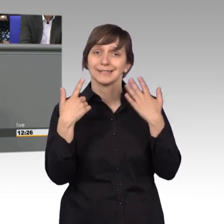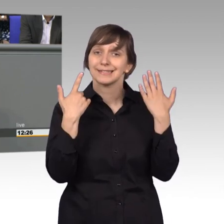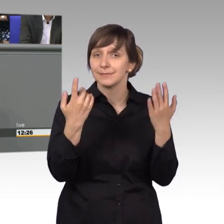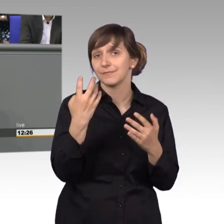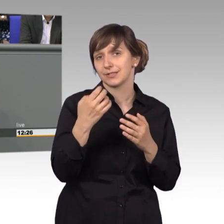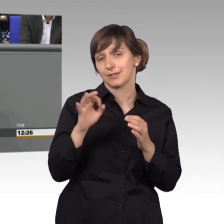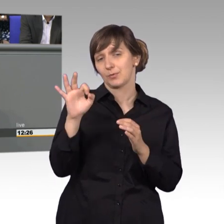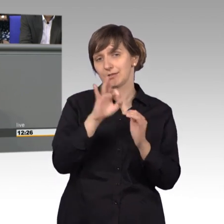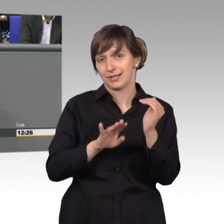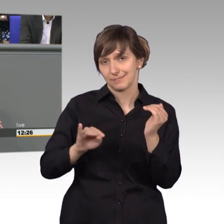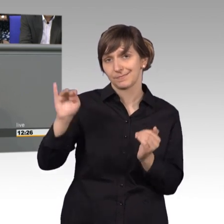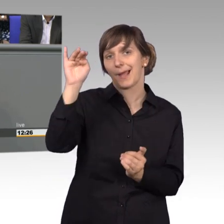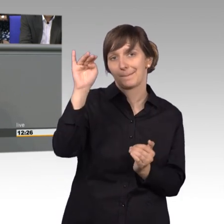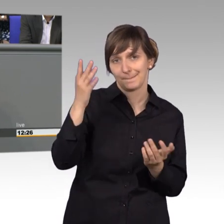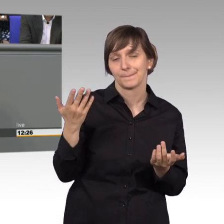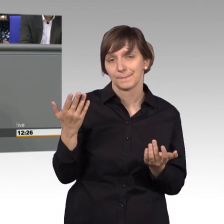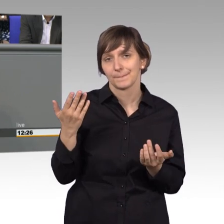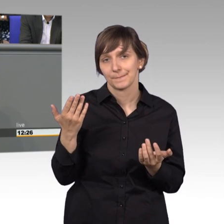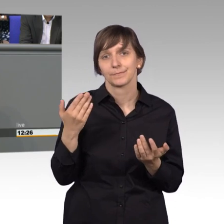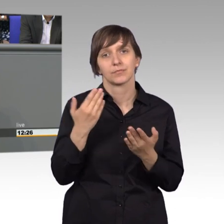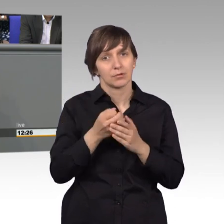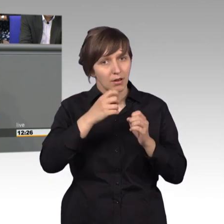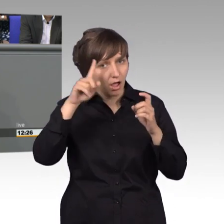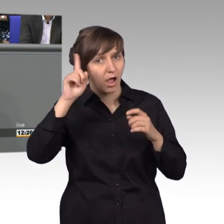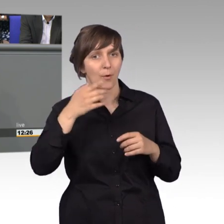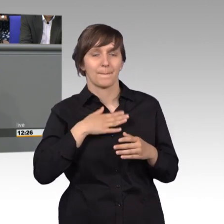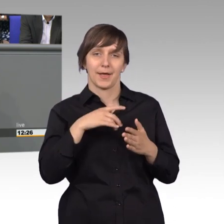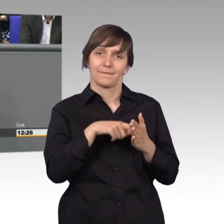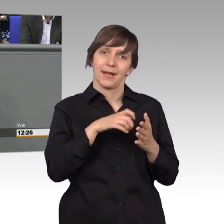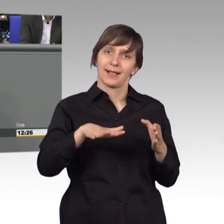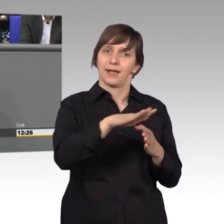Da hat sicherlich auch, eine Petition aus meinem Wahlkreis beigetragen.